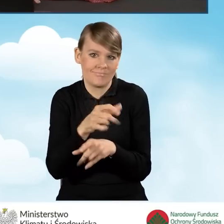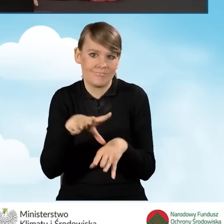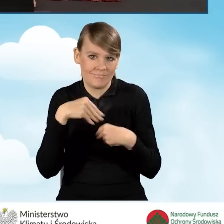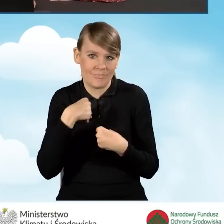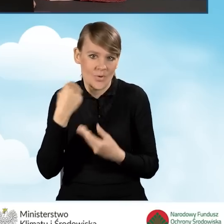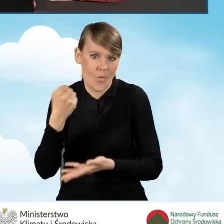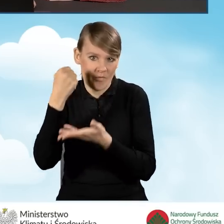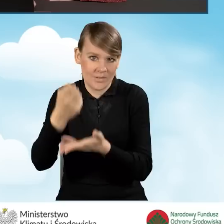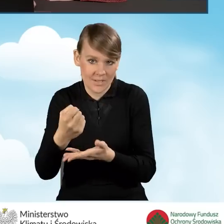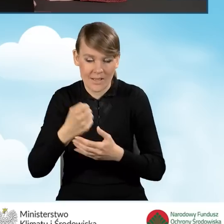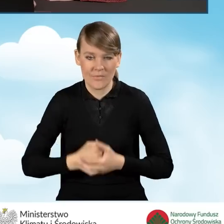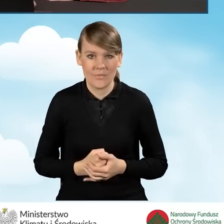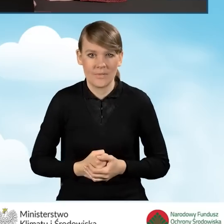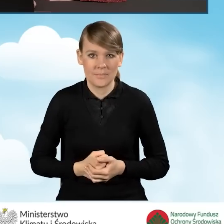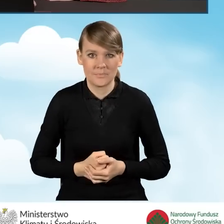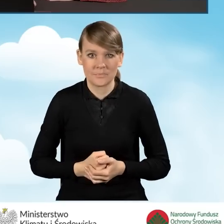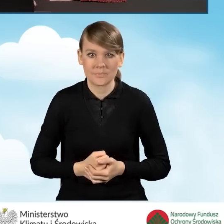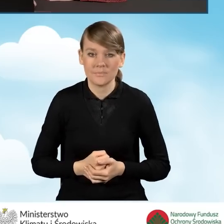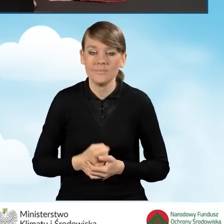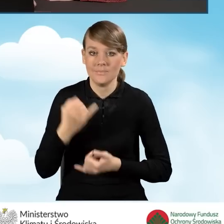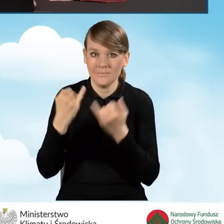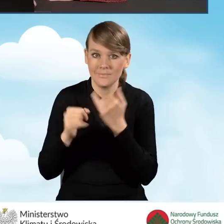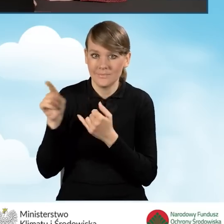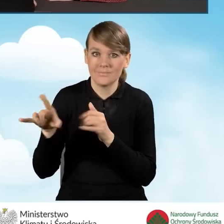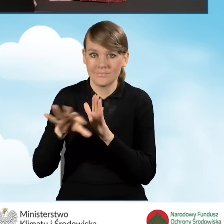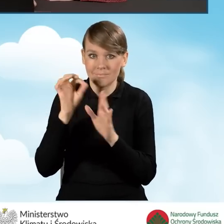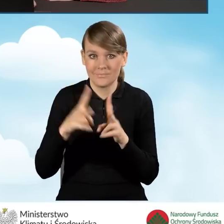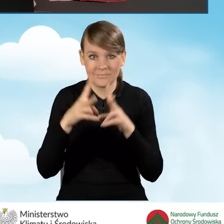Dlatego też, kiedy zaznaczymy tutaj wybierzemy ten przedział czasowy